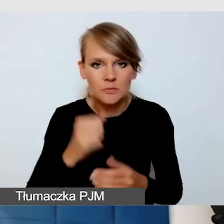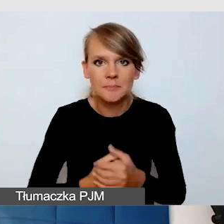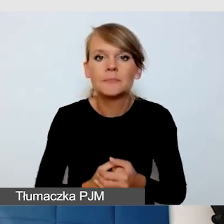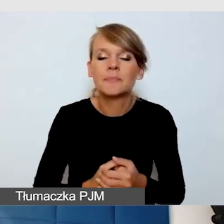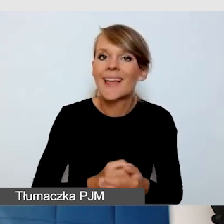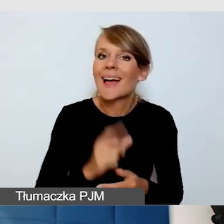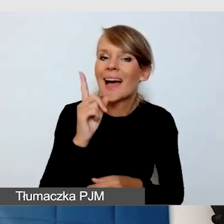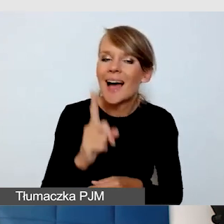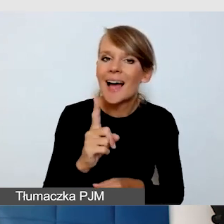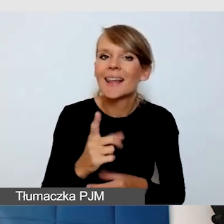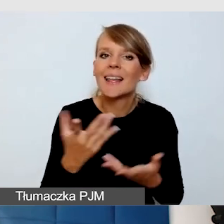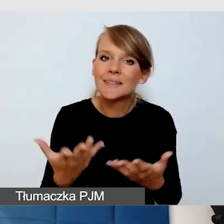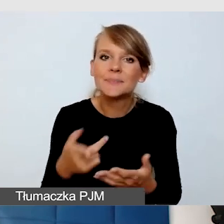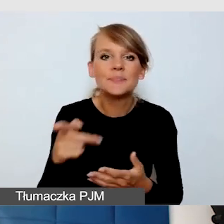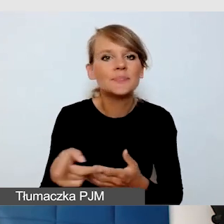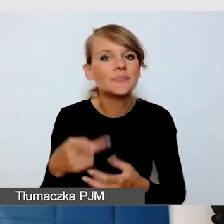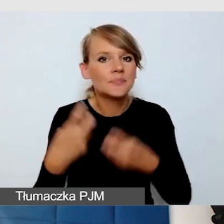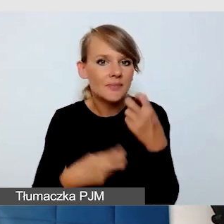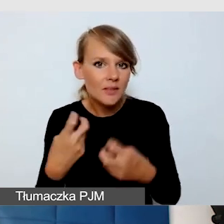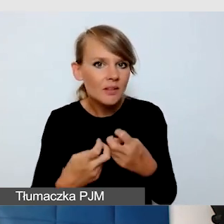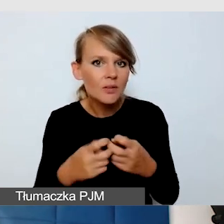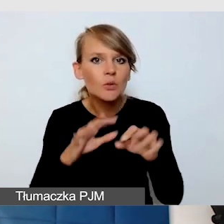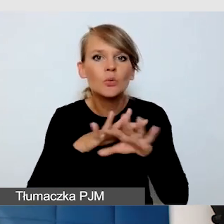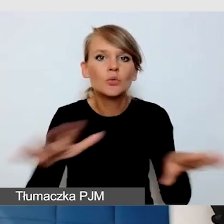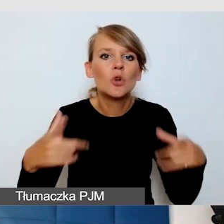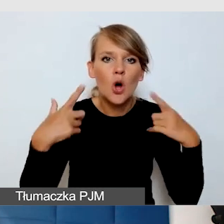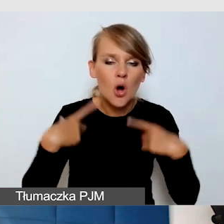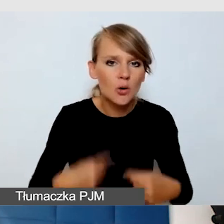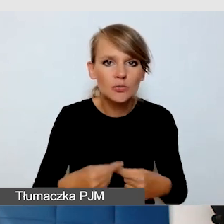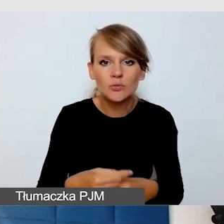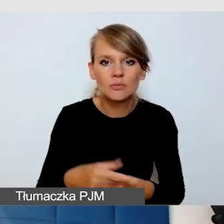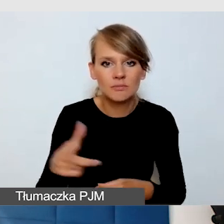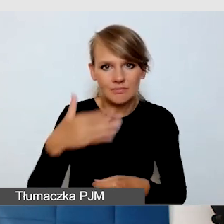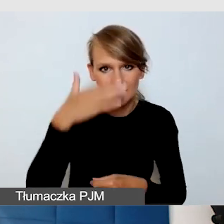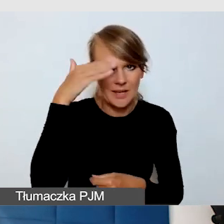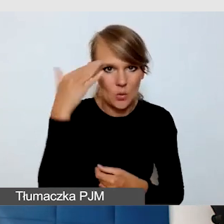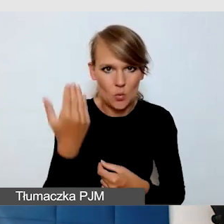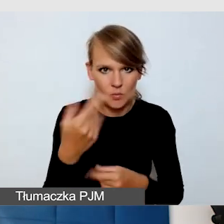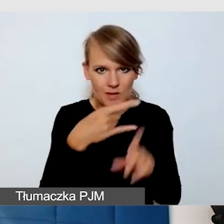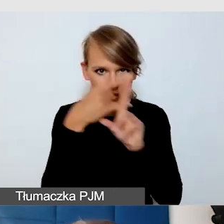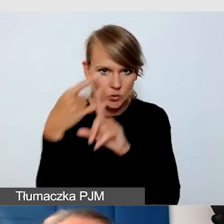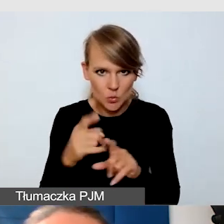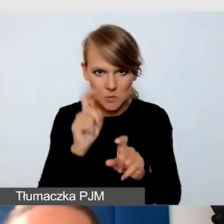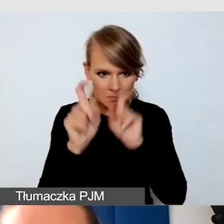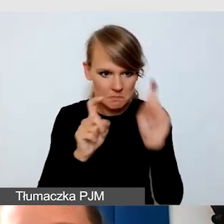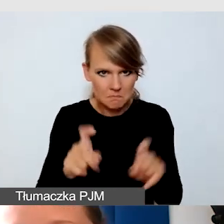że wiele osób ZOOM-a jednak nie potrafi obsługiwać. Zwłaszcza w przypadku osób niewidomych,